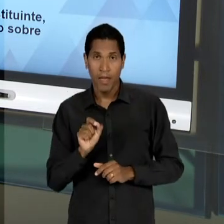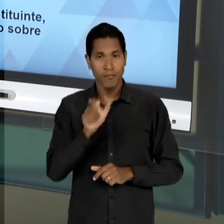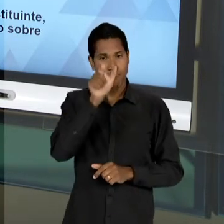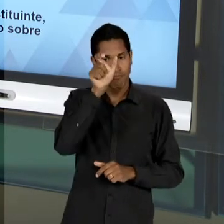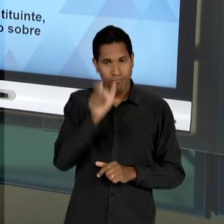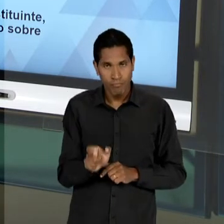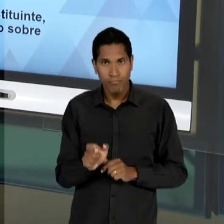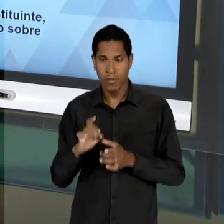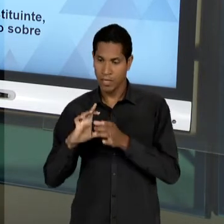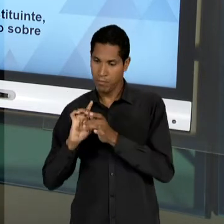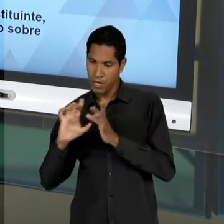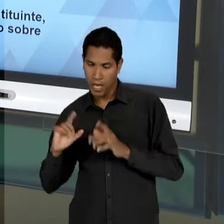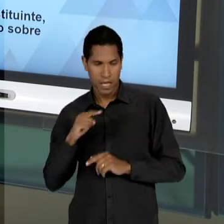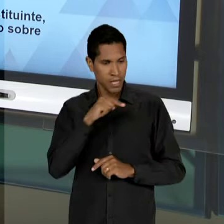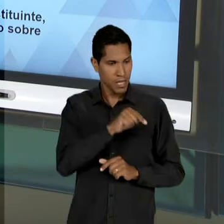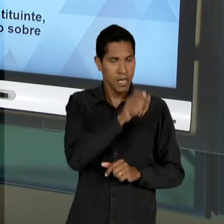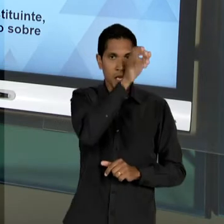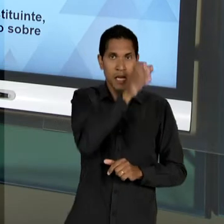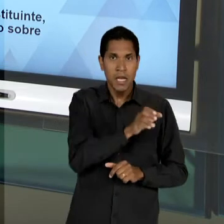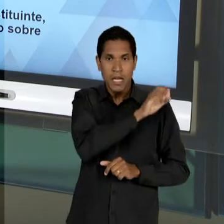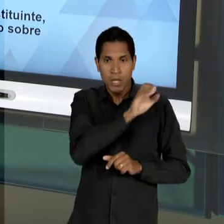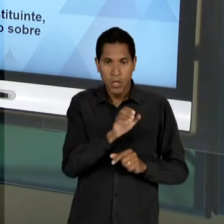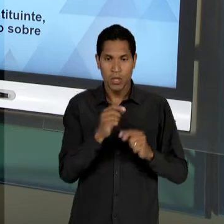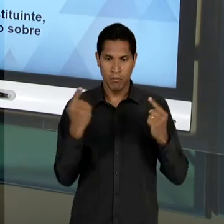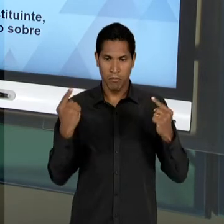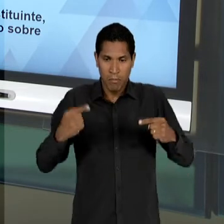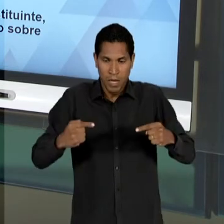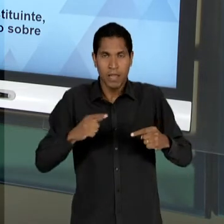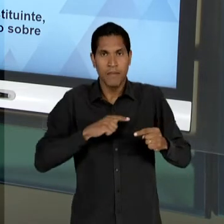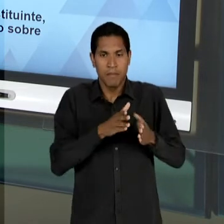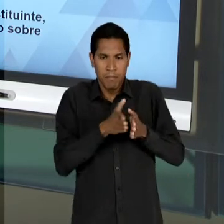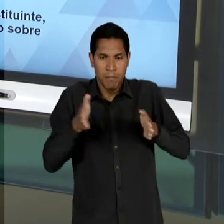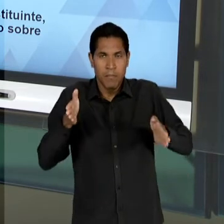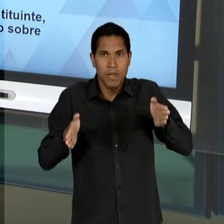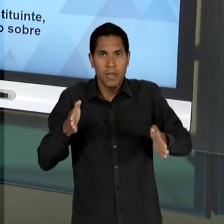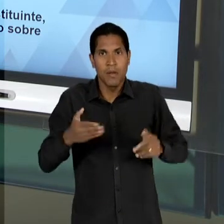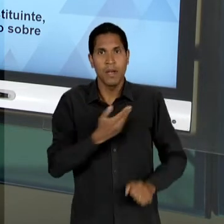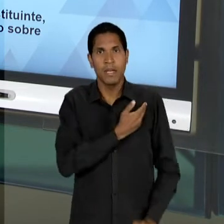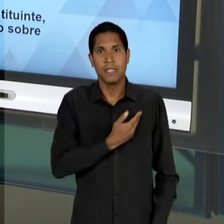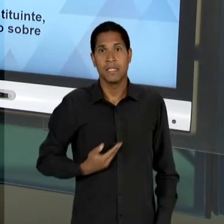E EDUCADORES CATÓLICOS - AINDA NO PERÍODO DO ESTADO NOVO – ENTÃO, ANÍSIO TEIXEIRA VAI SER UM